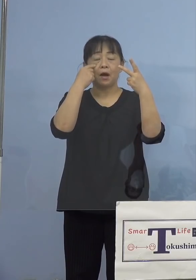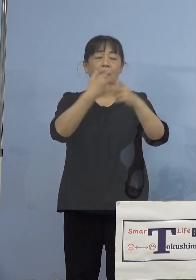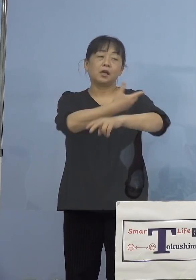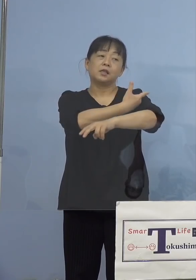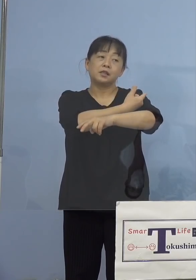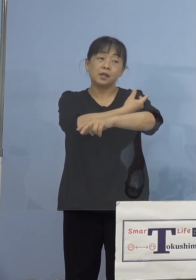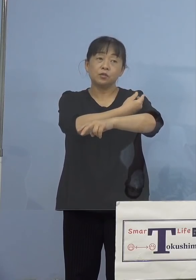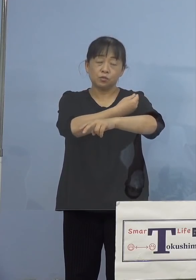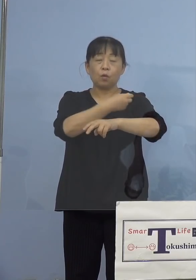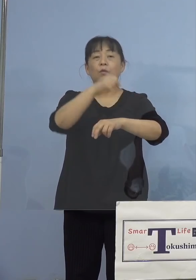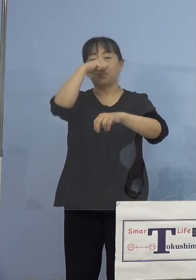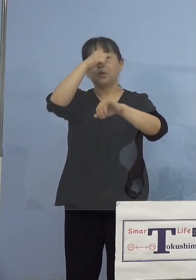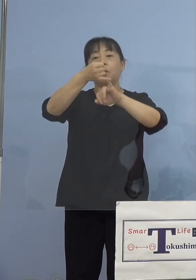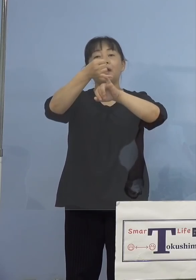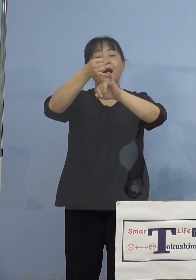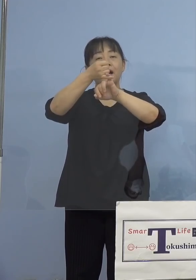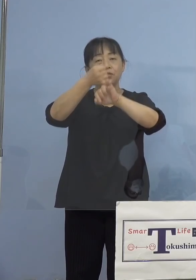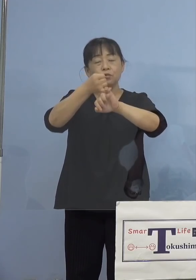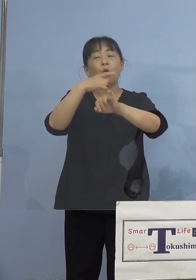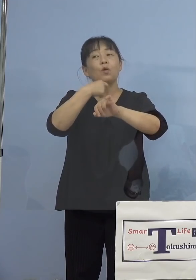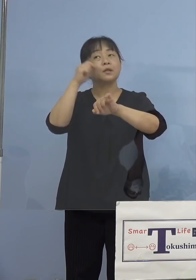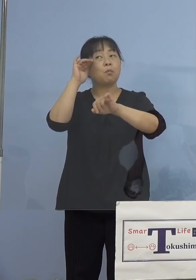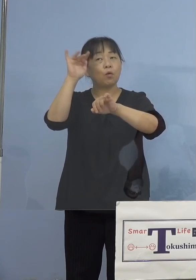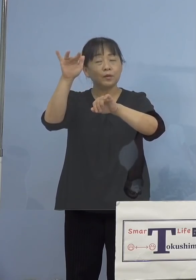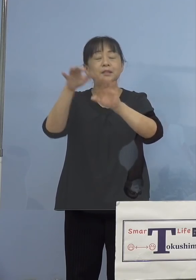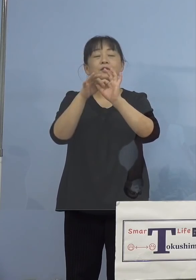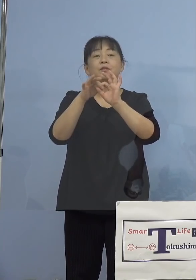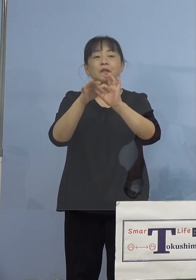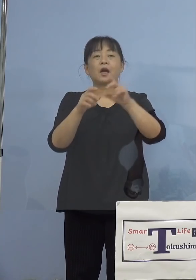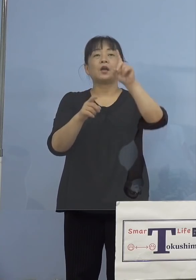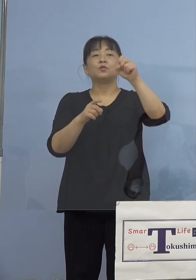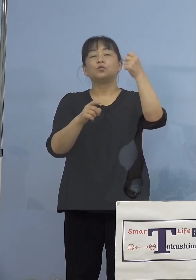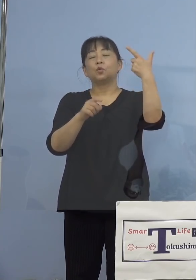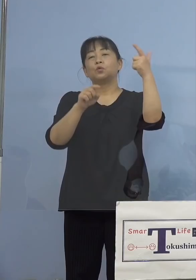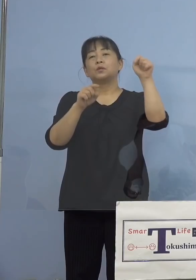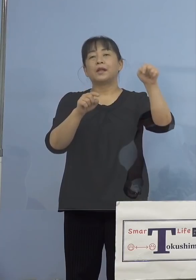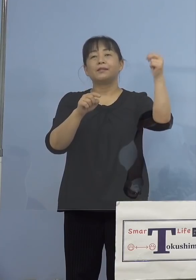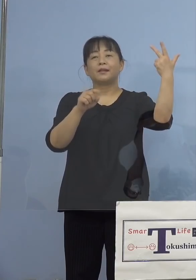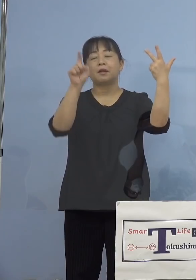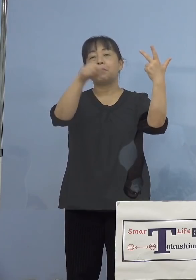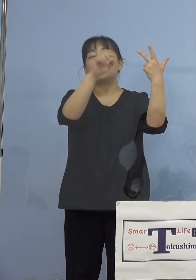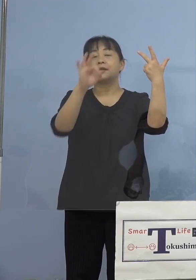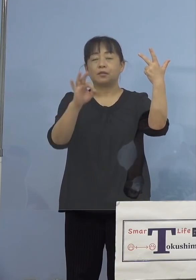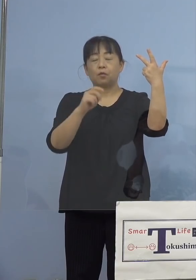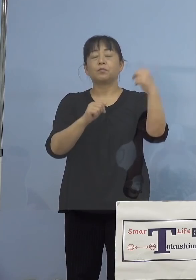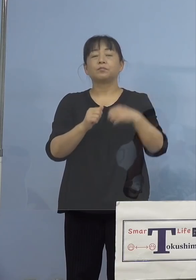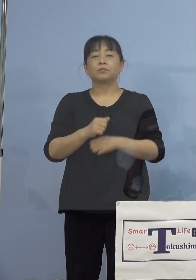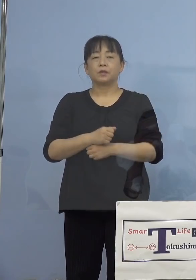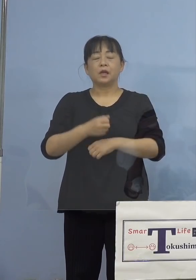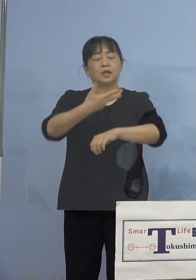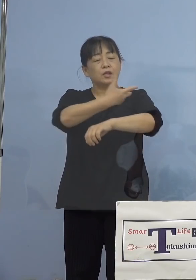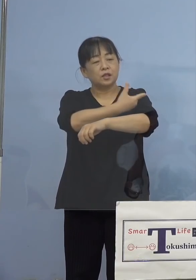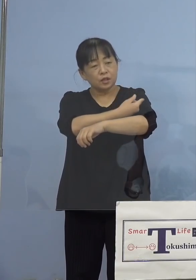予約の希望について、16.7パーセント また接種ができるかできないか